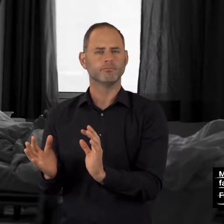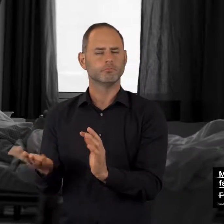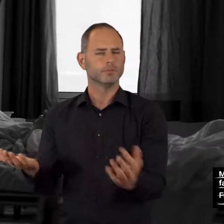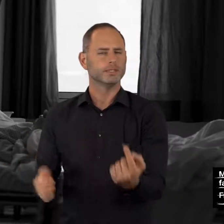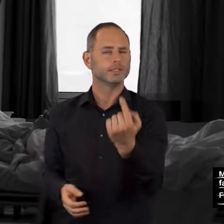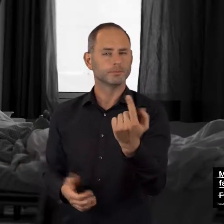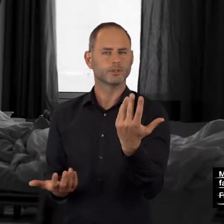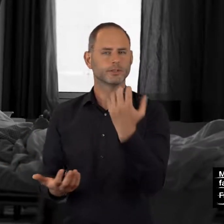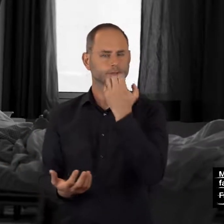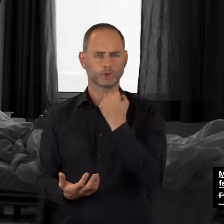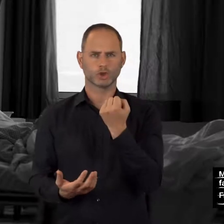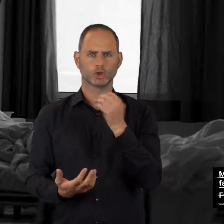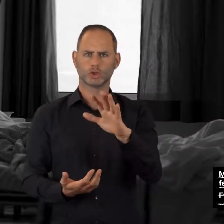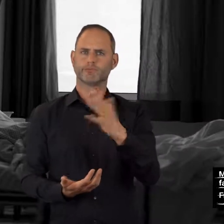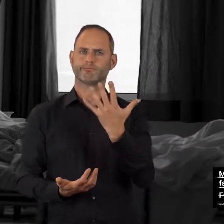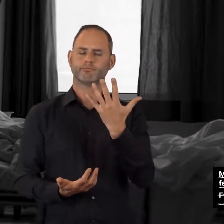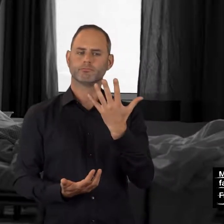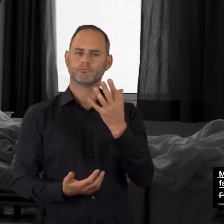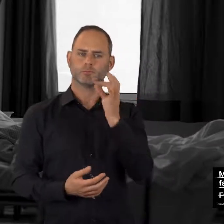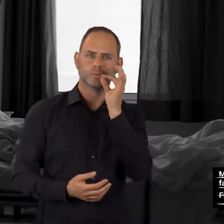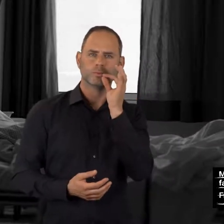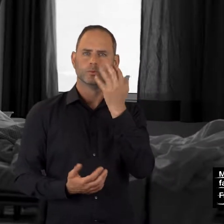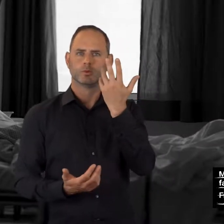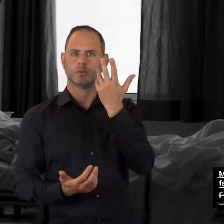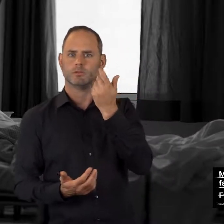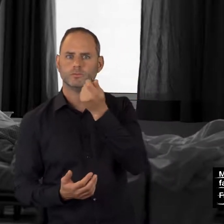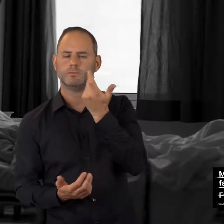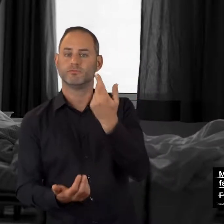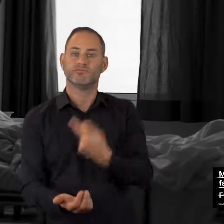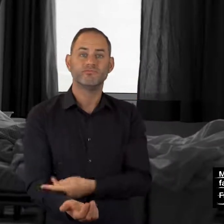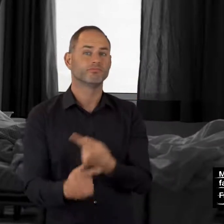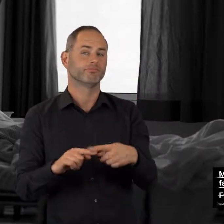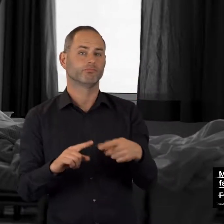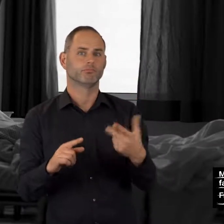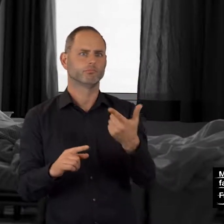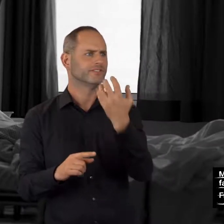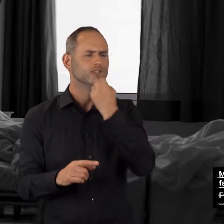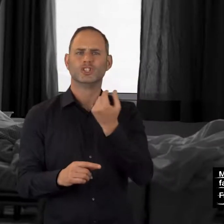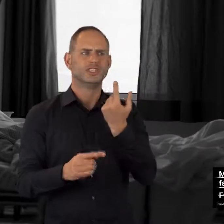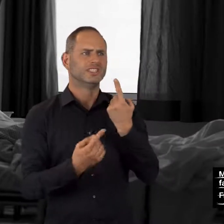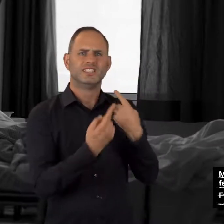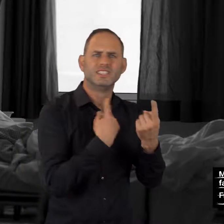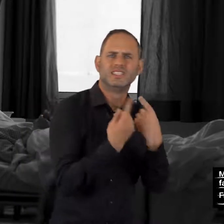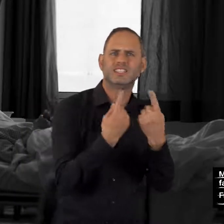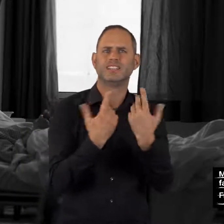Sie möchten mit jemandem über Ihren Konsum sprechen oder